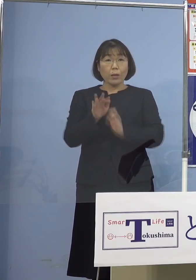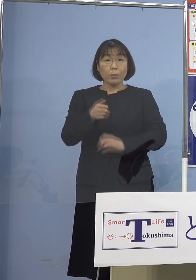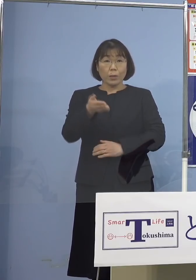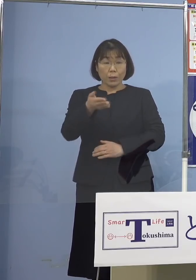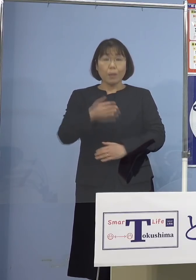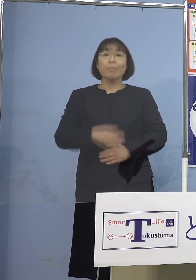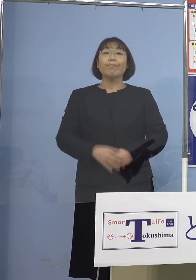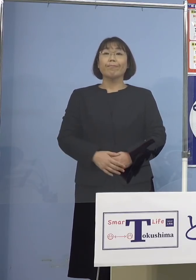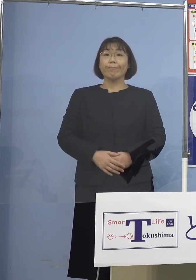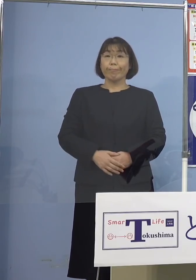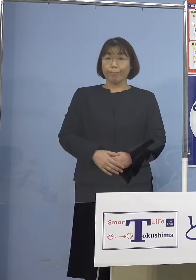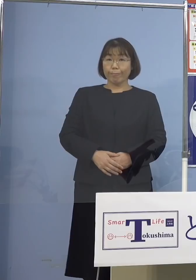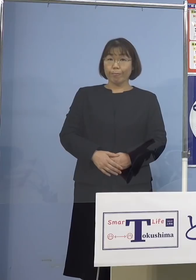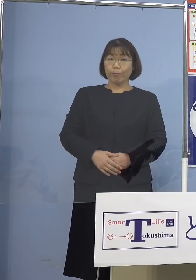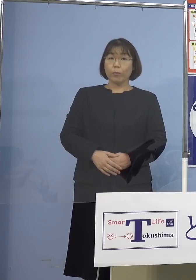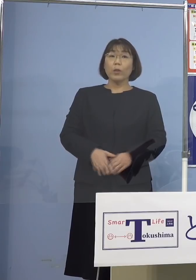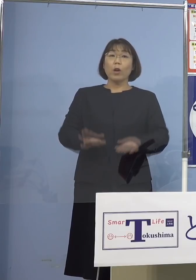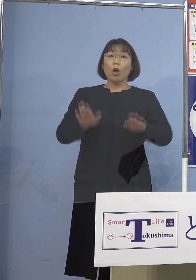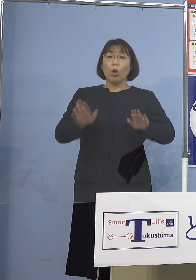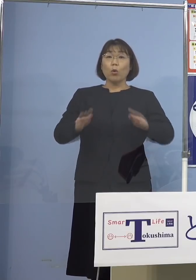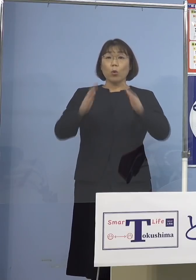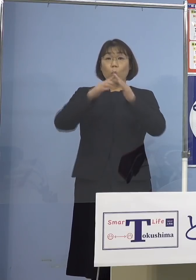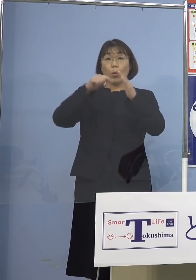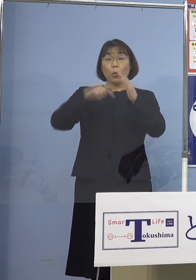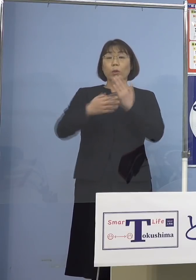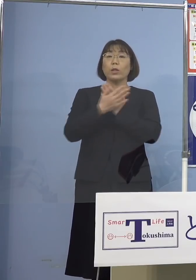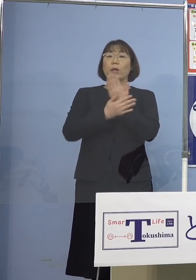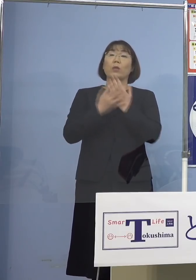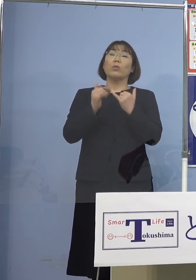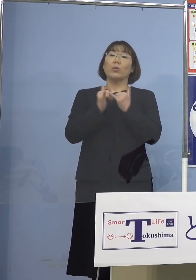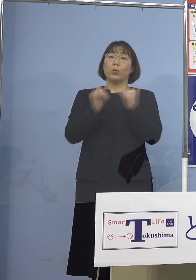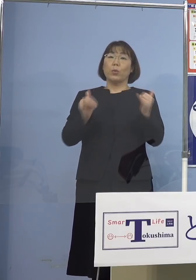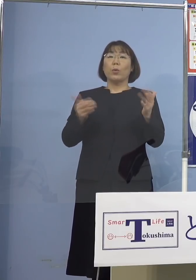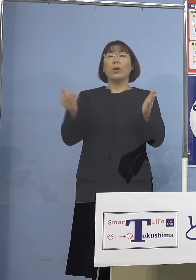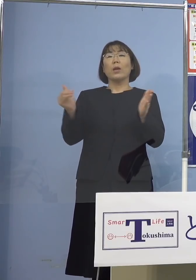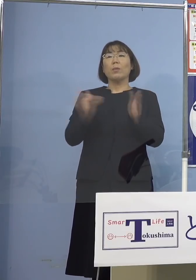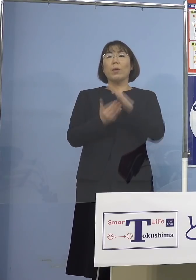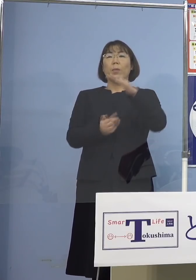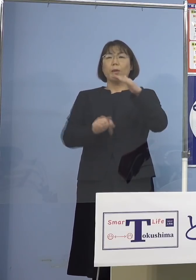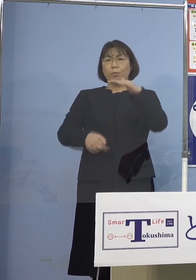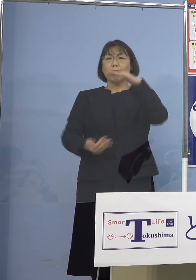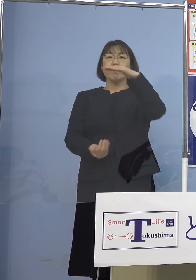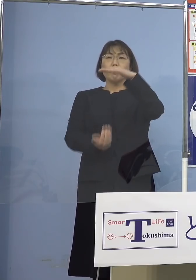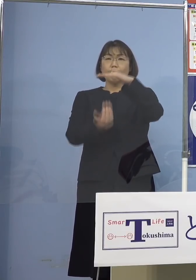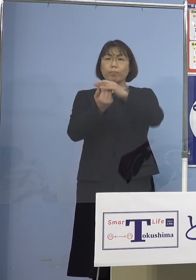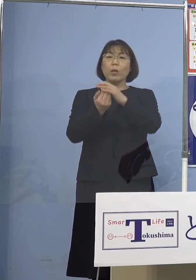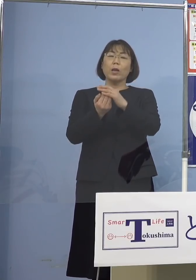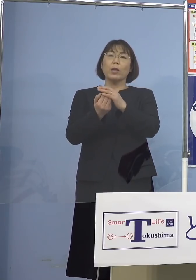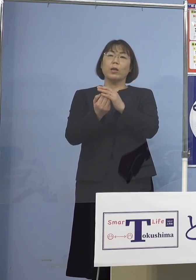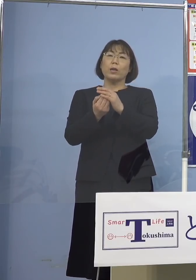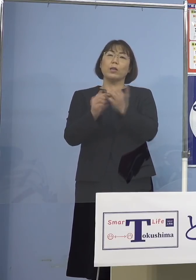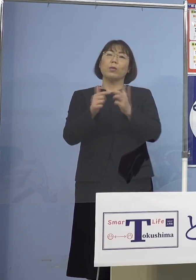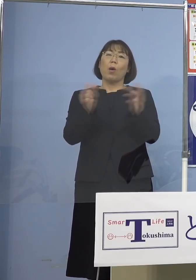（知事） それでは今日も自宅療養 確かに過去で1番多い ということになります